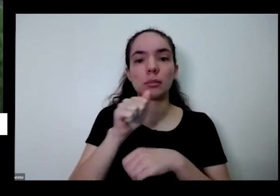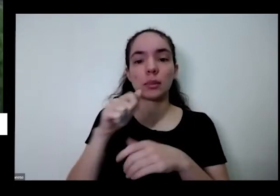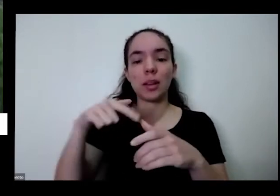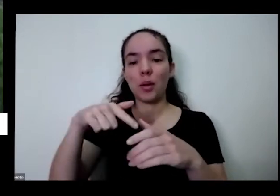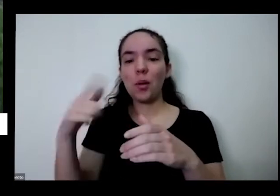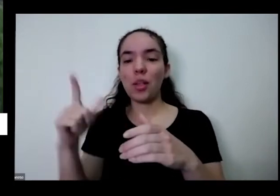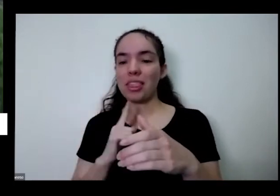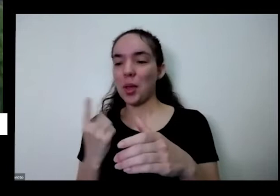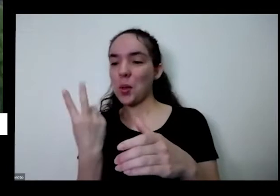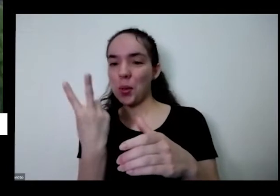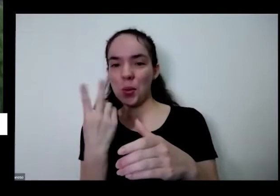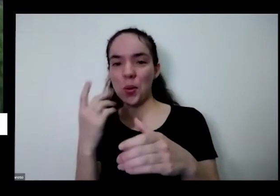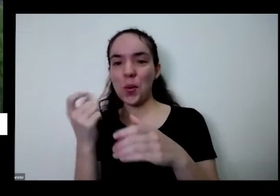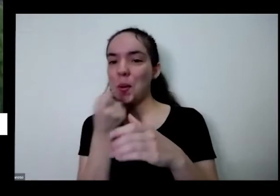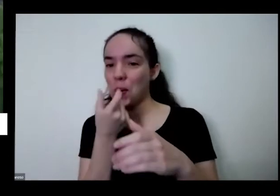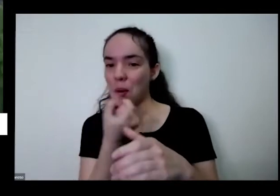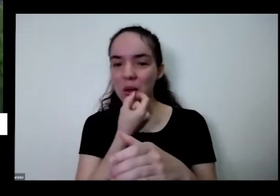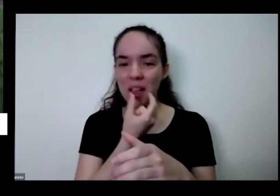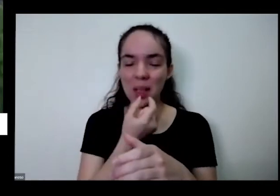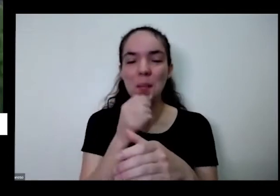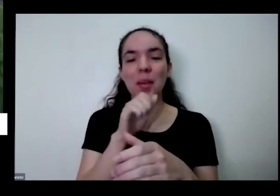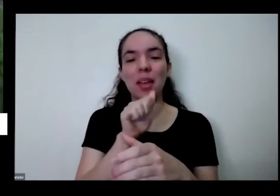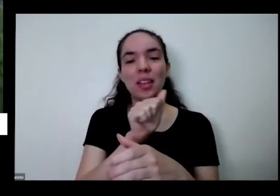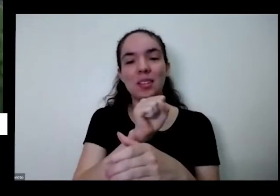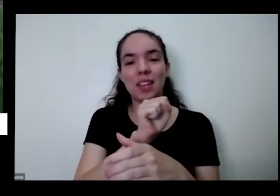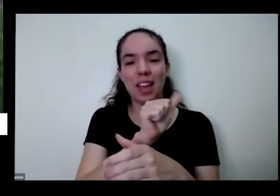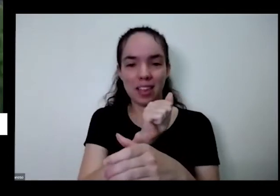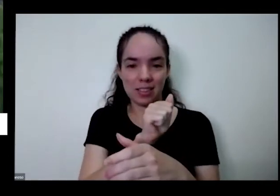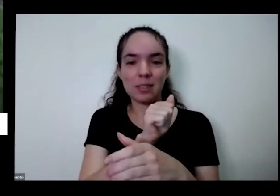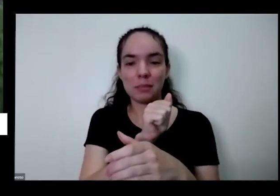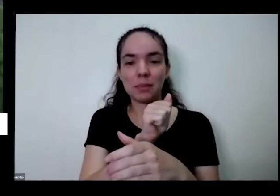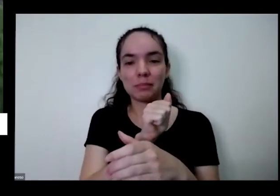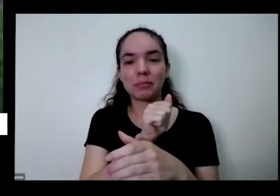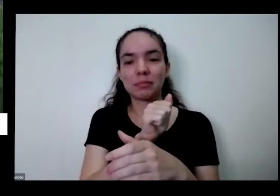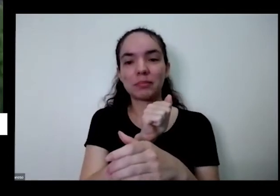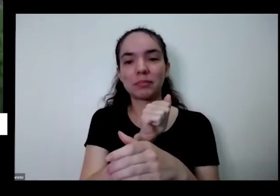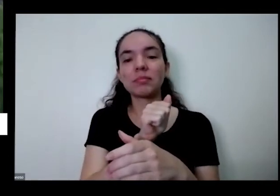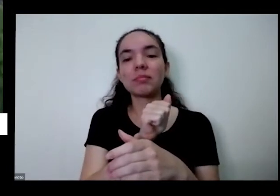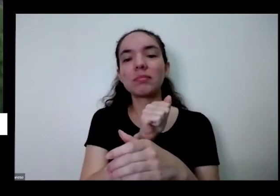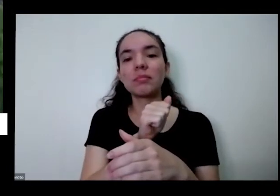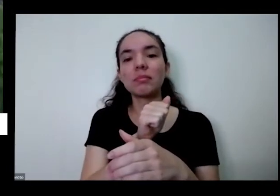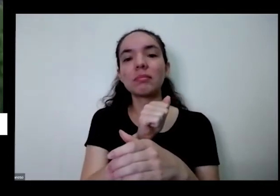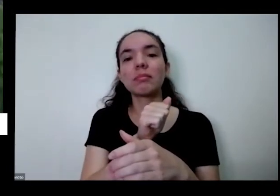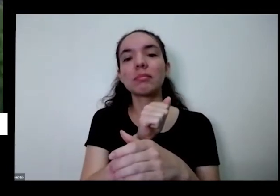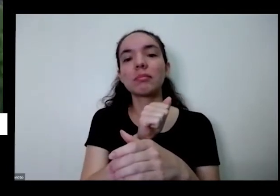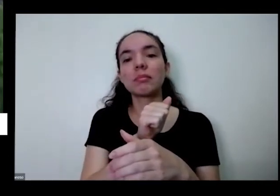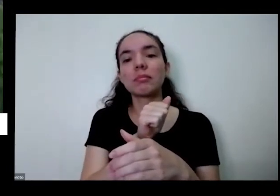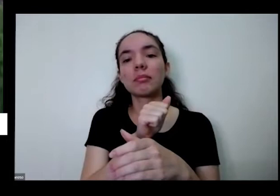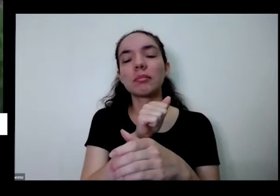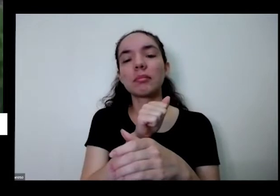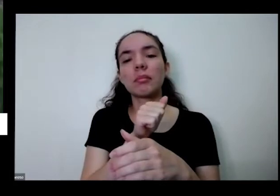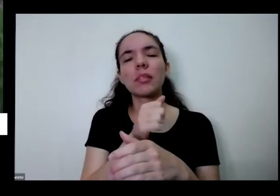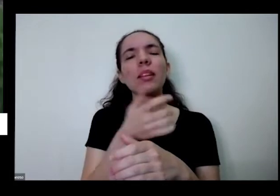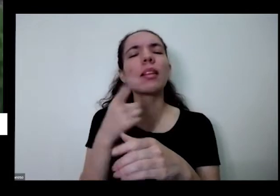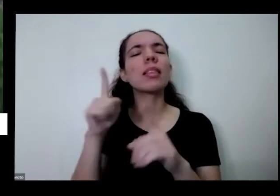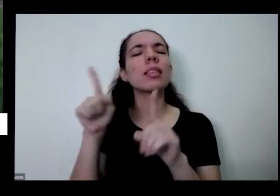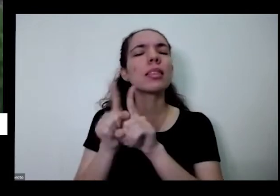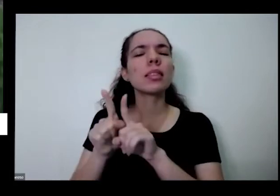para asma a bronquite para as né tem uma chave que tenha o Mato Grosso E além disso preço outro